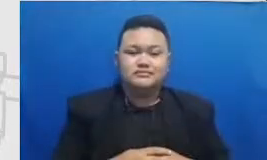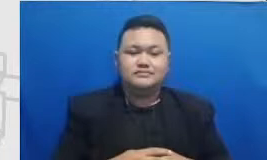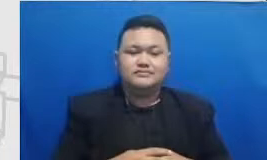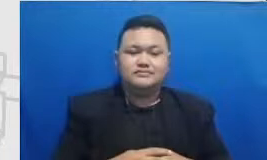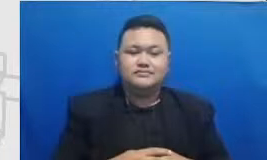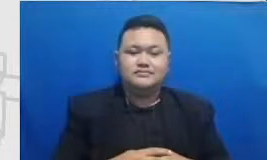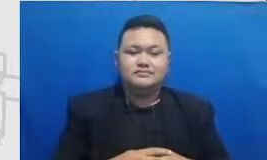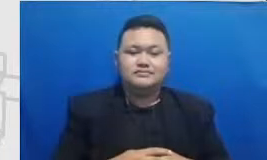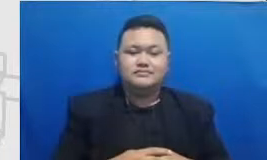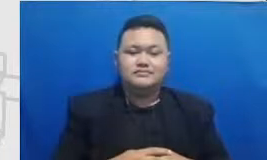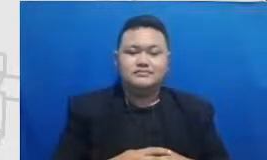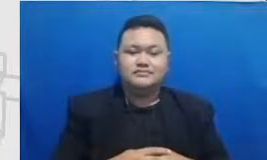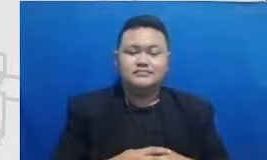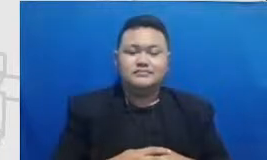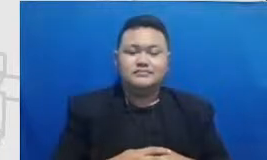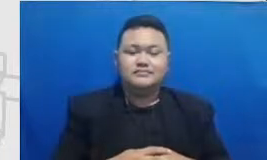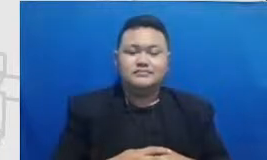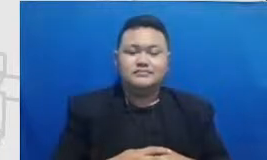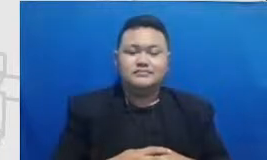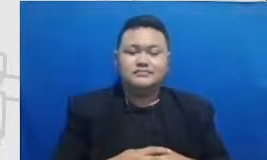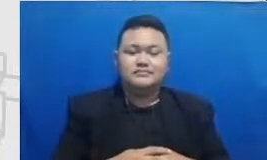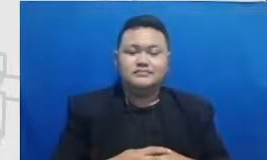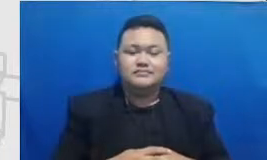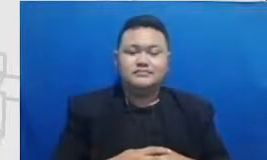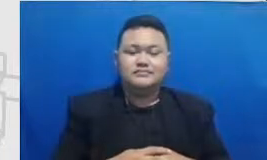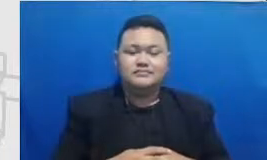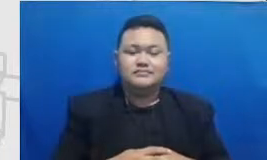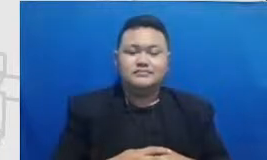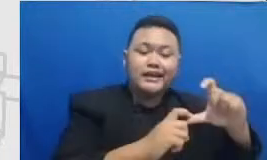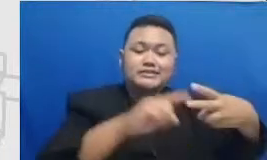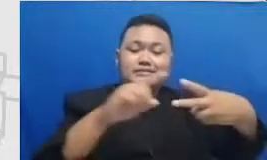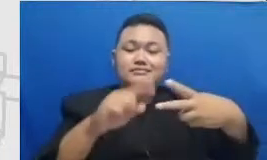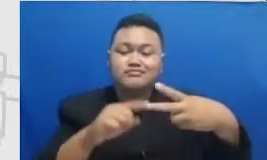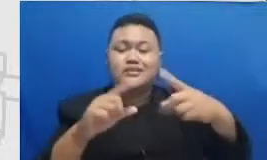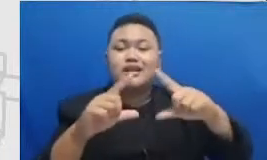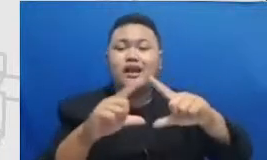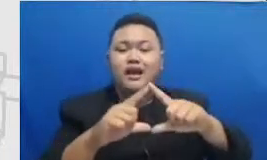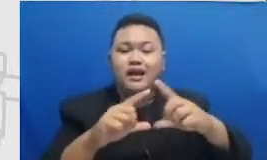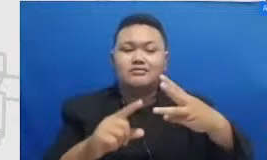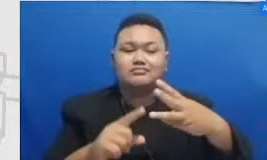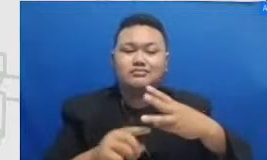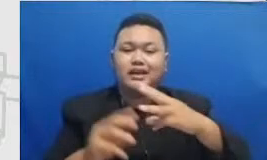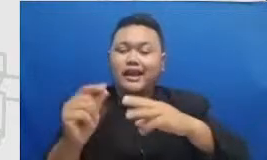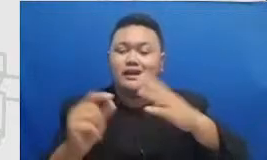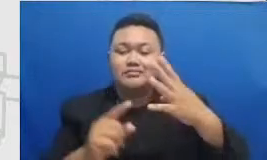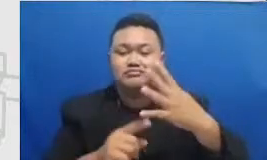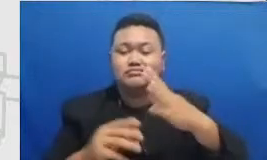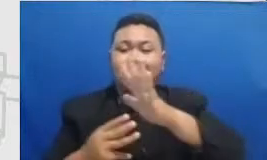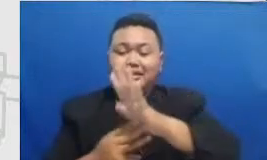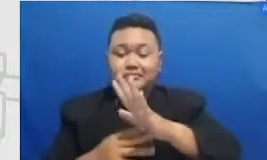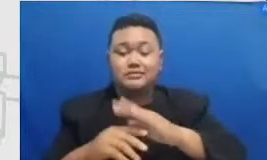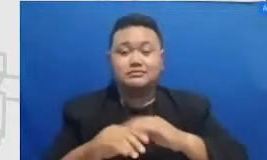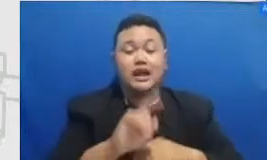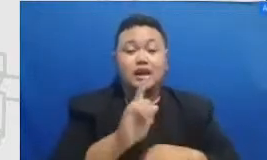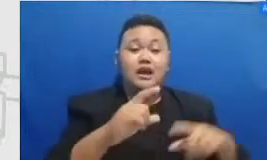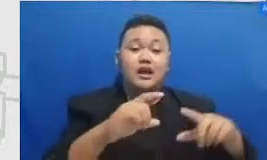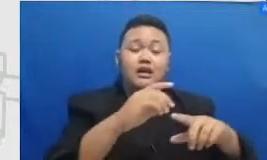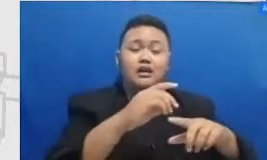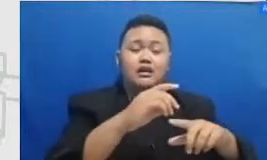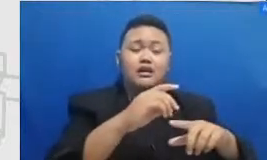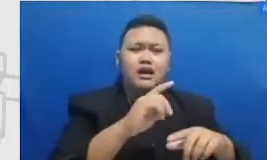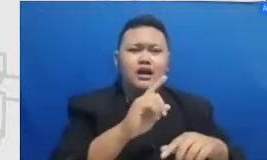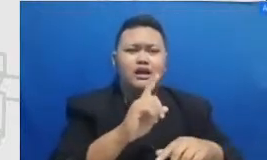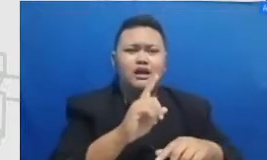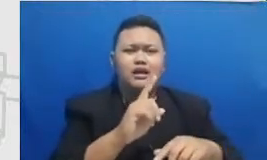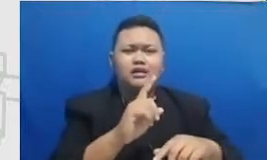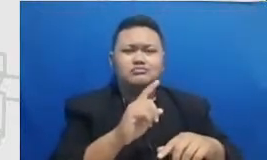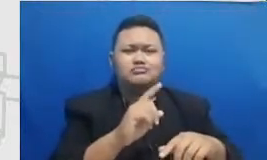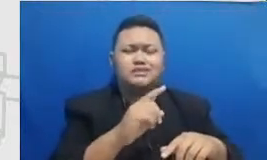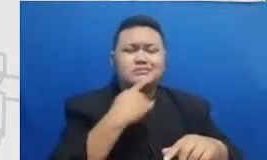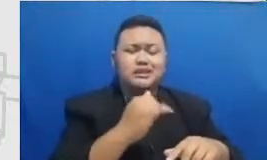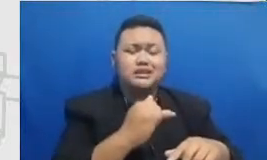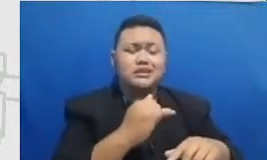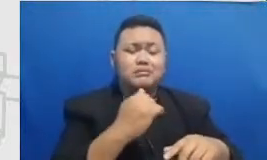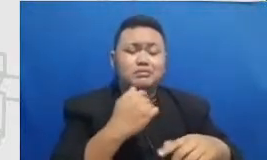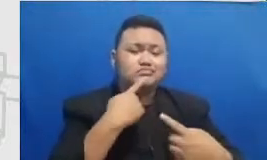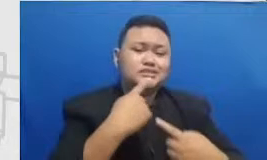rating kates tingkat a4m dan 3R aksesori zontal nya itu adalah kronologi waktu saya Gambarkan